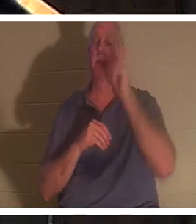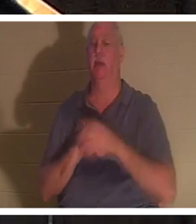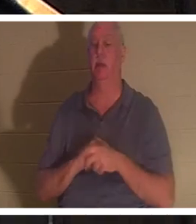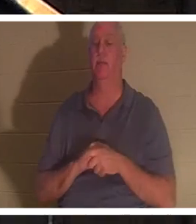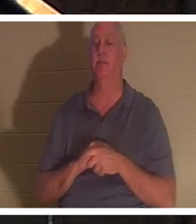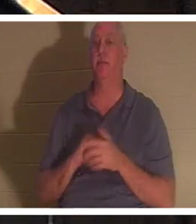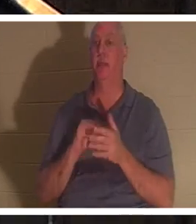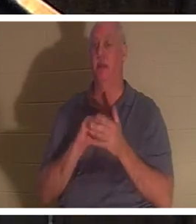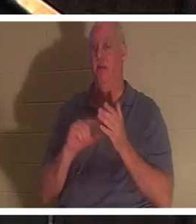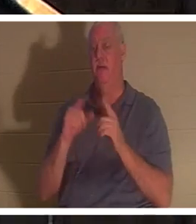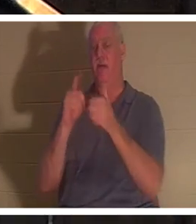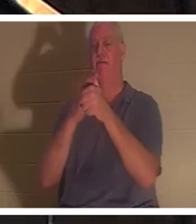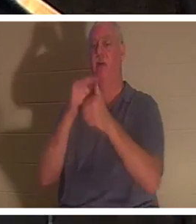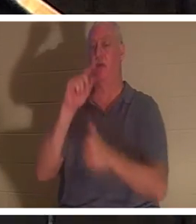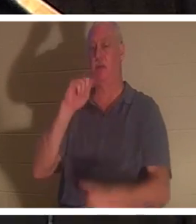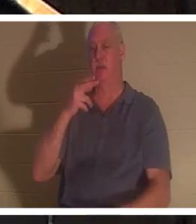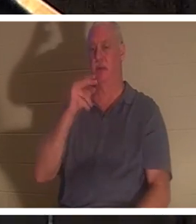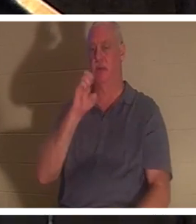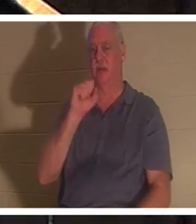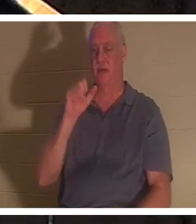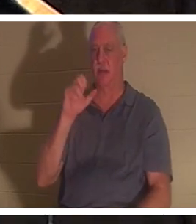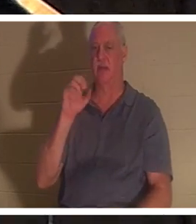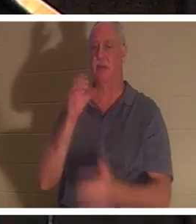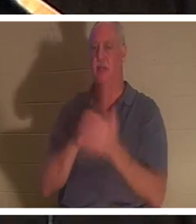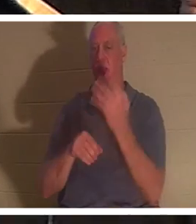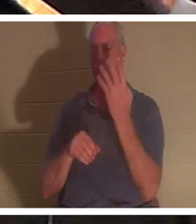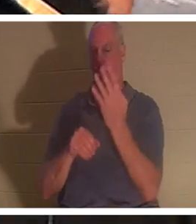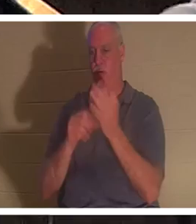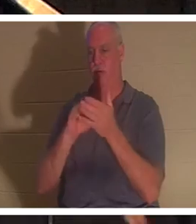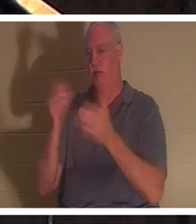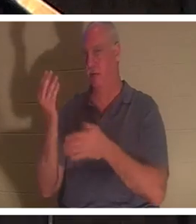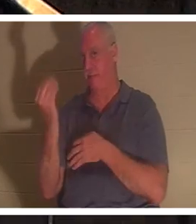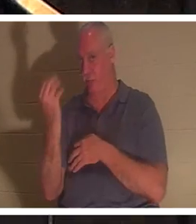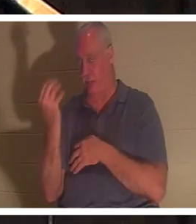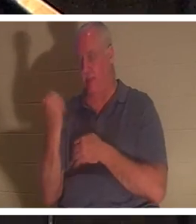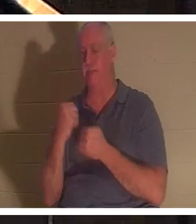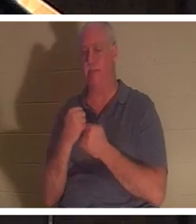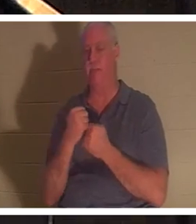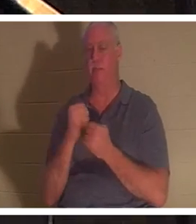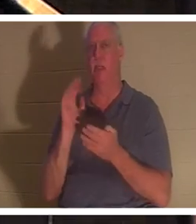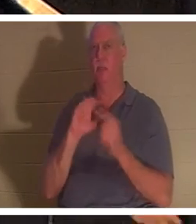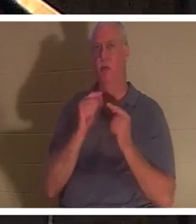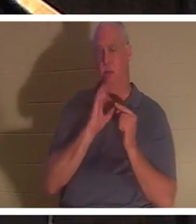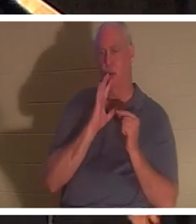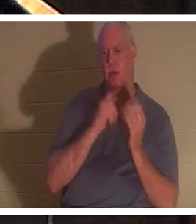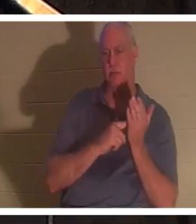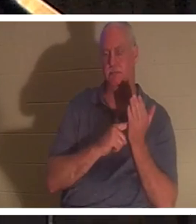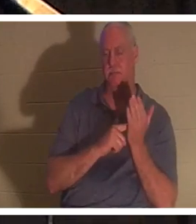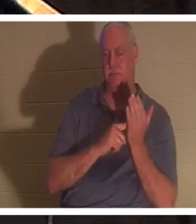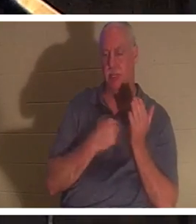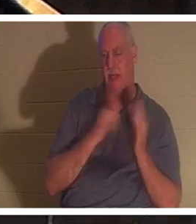Thessalonicher 4:14. Darüber haben wir in den kleinen Gruppen gesprochen, die ich leite und unterrichte. Ich habe